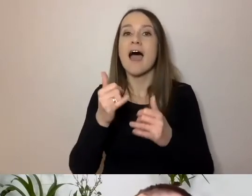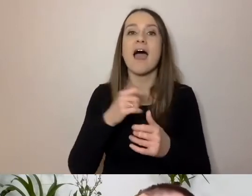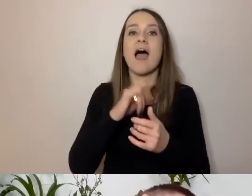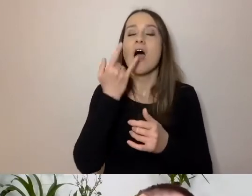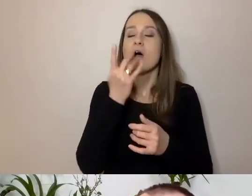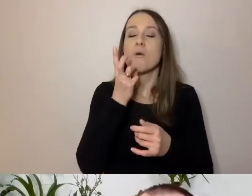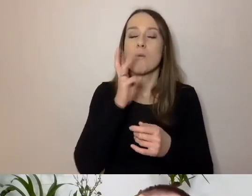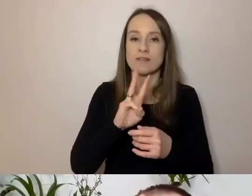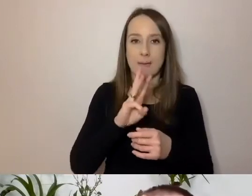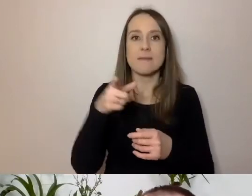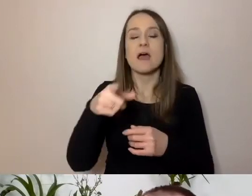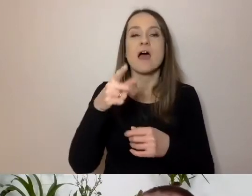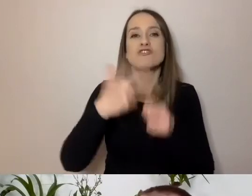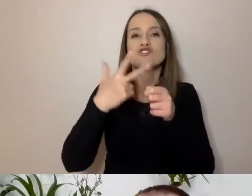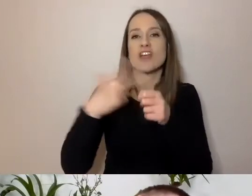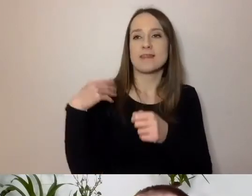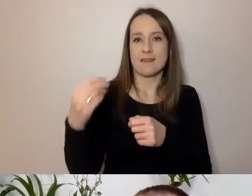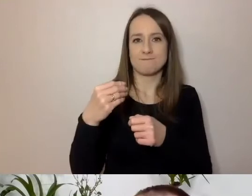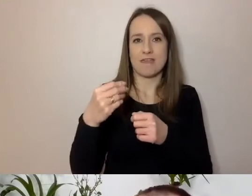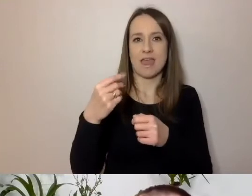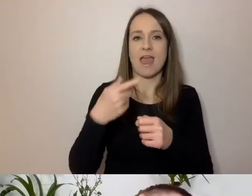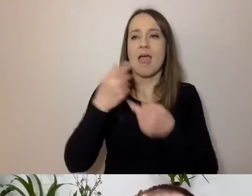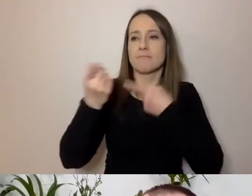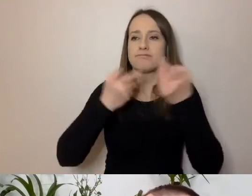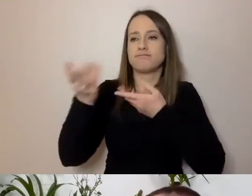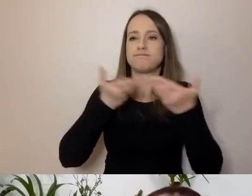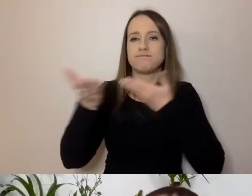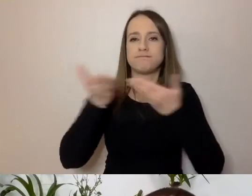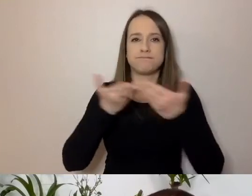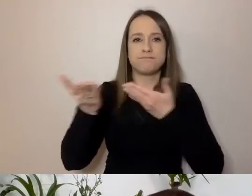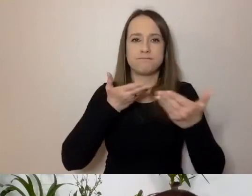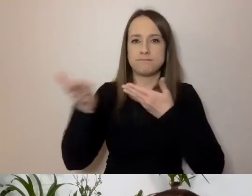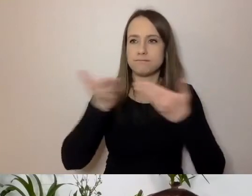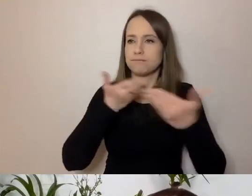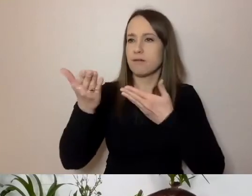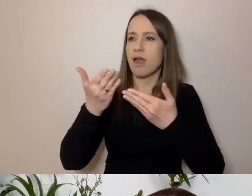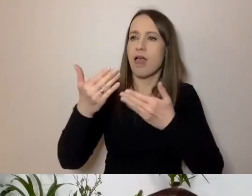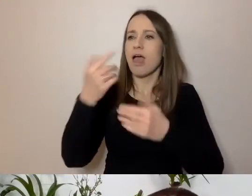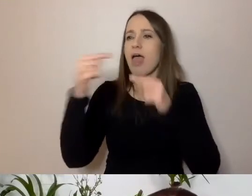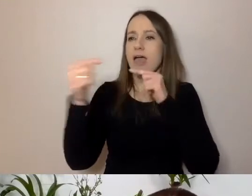Kiedy 30-latki wymieniają w pracy uwagi na jakieś tematy. A jeszcze co innego,